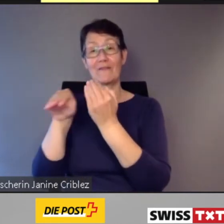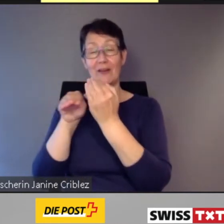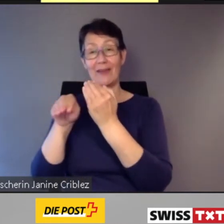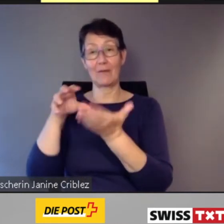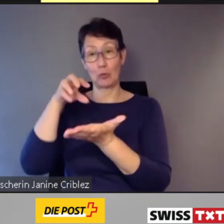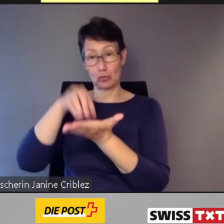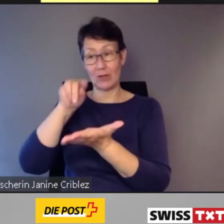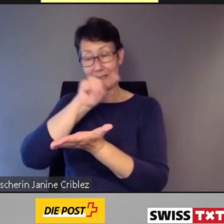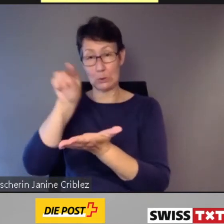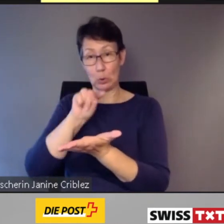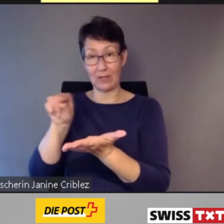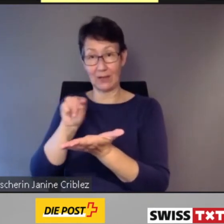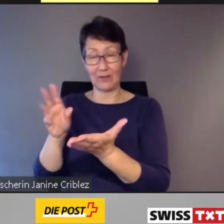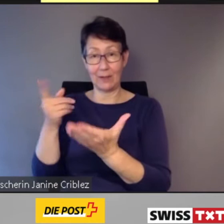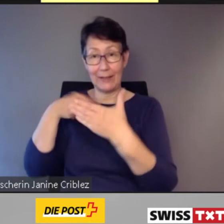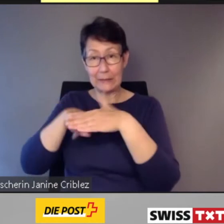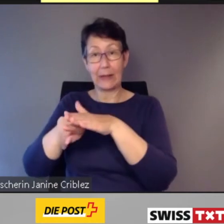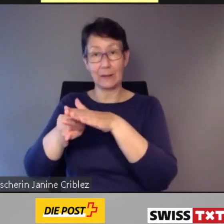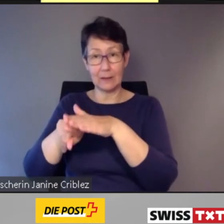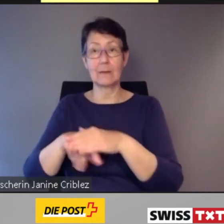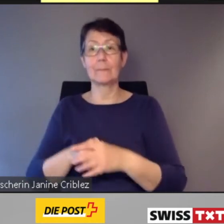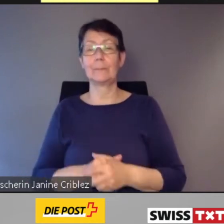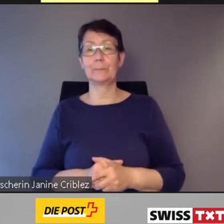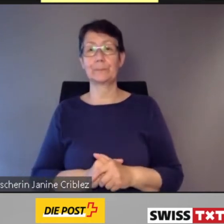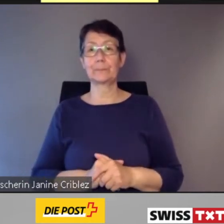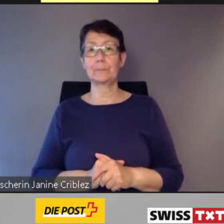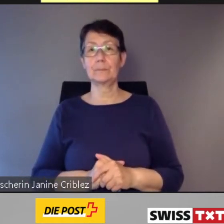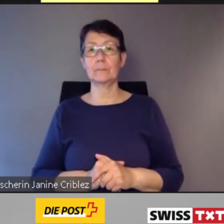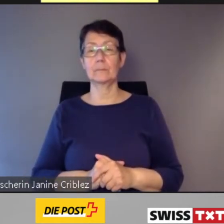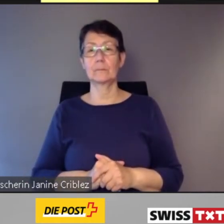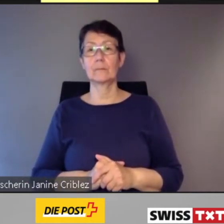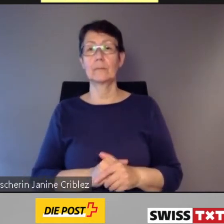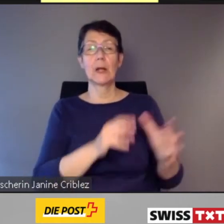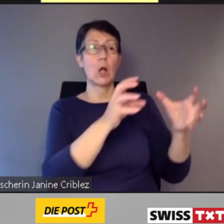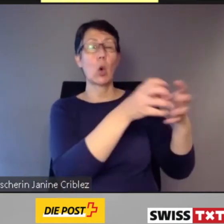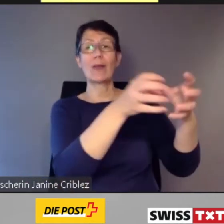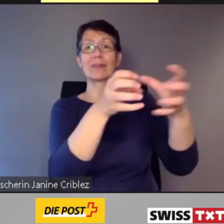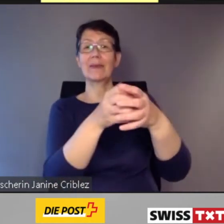In Altstetten und Albisrieden